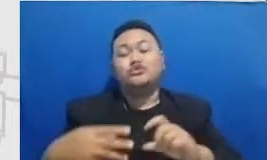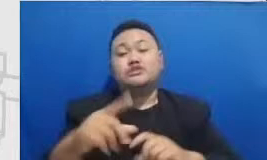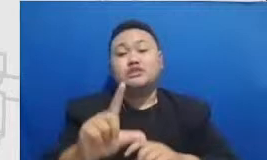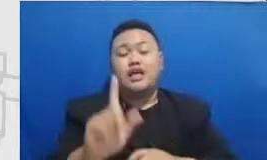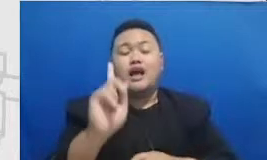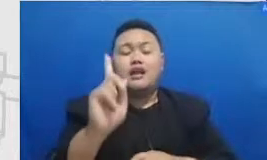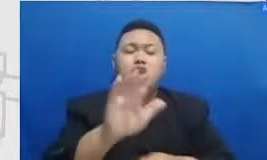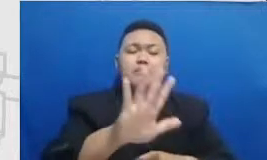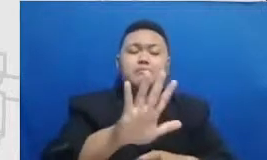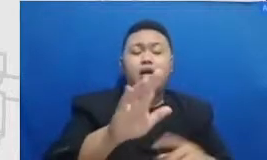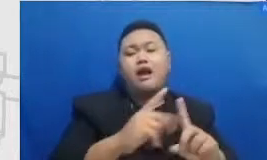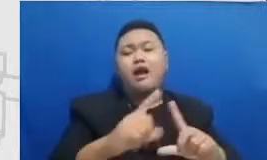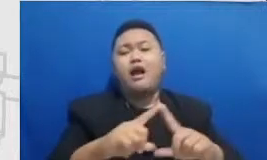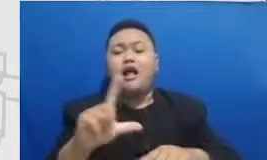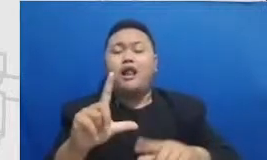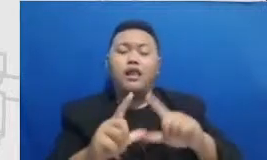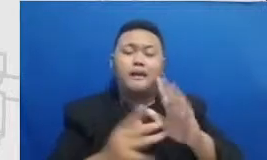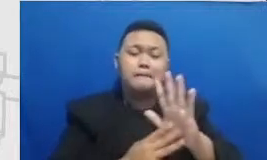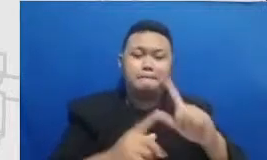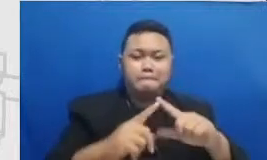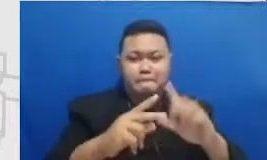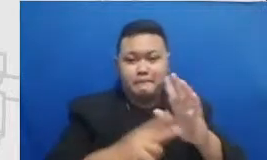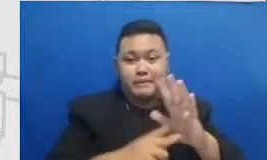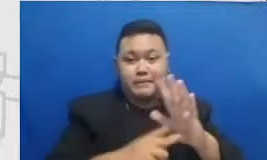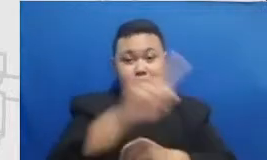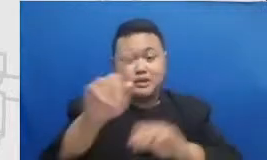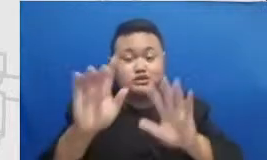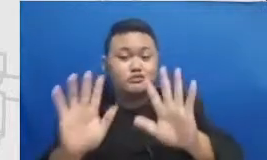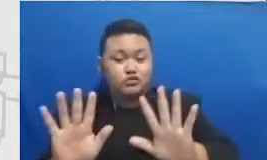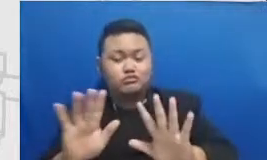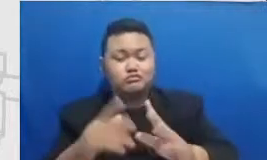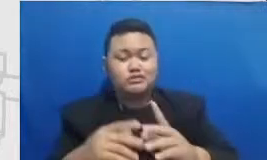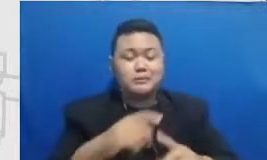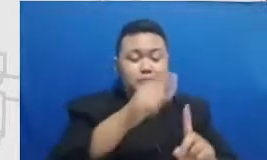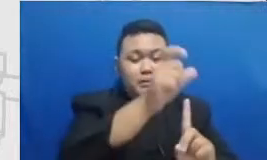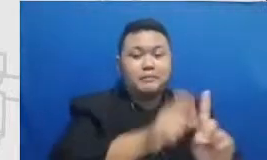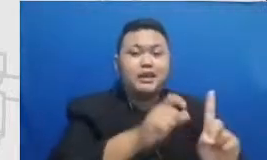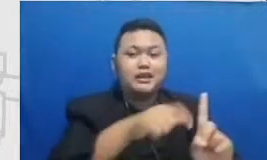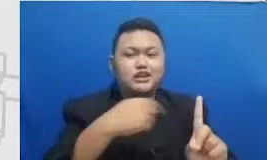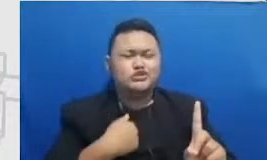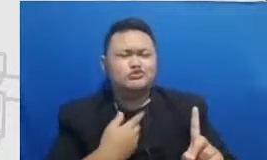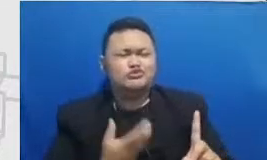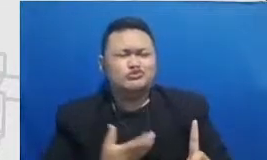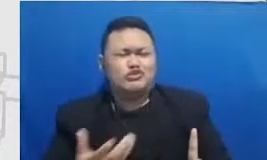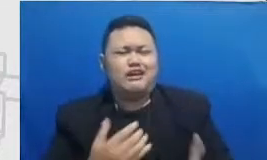Pak Heri juga suka desain jadi desain dari materi ajarnya sangat menarik tuh Pak Heri